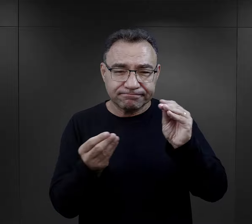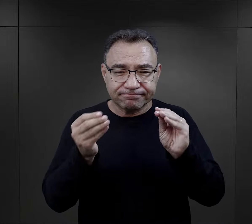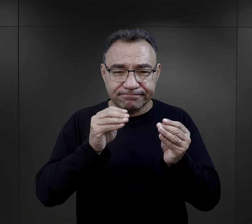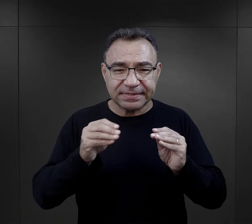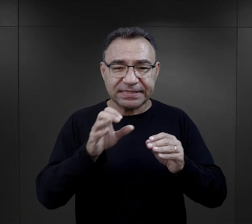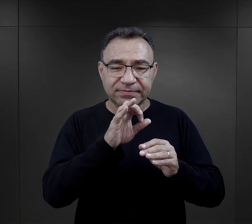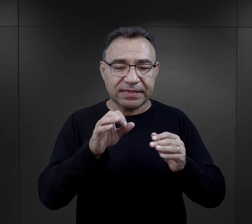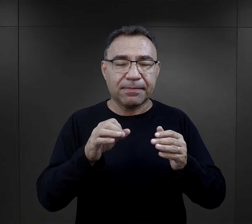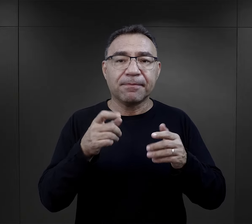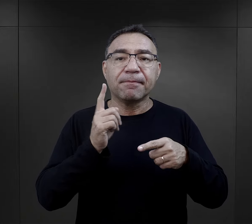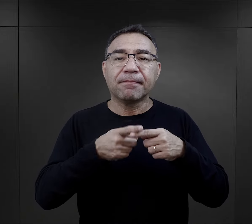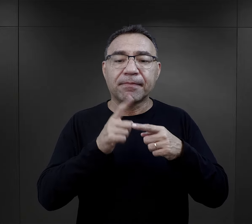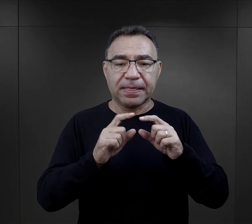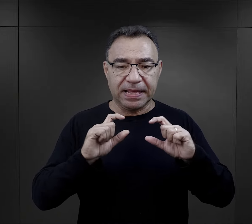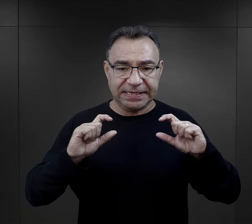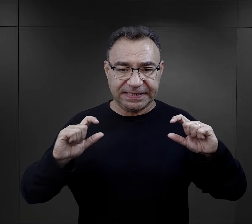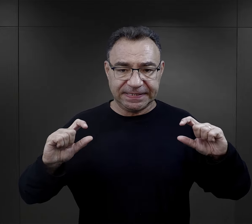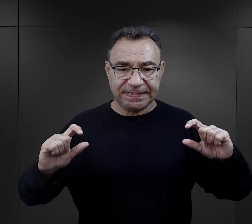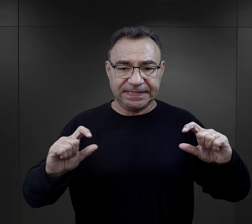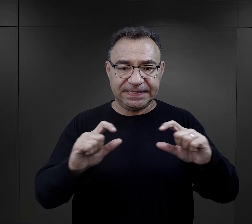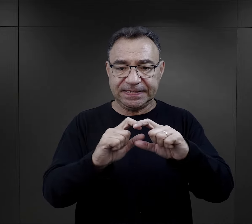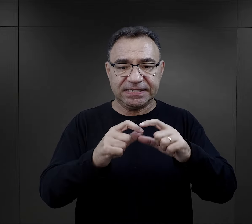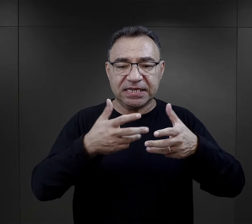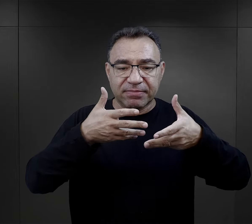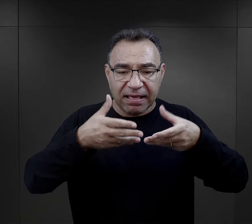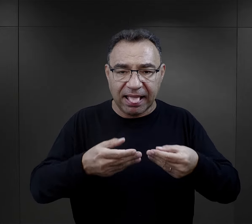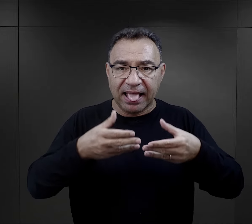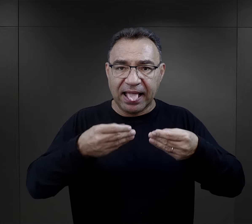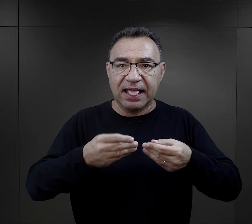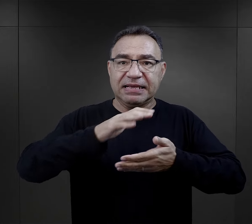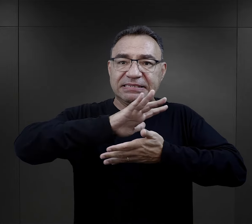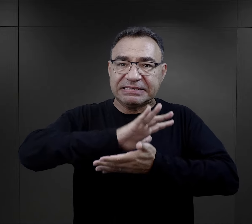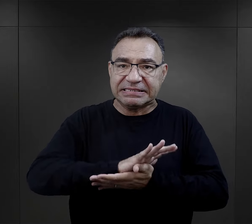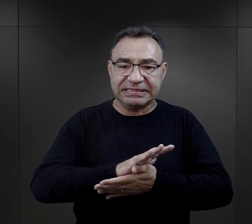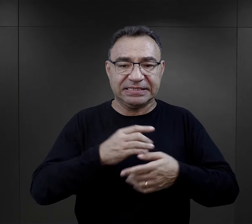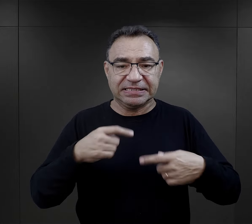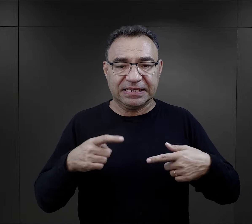Konstruował taki specjalny stelaż, żeby nic tam się nie zgniotło,